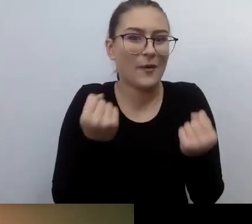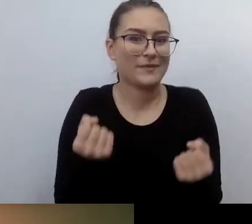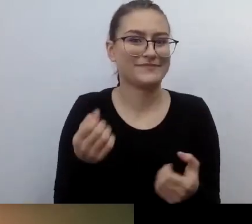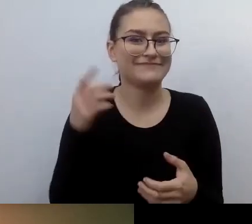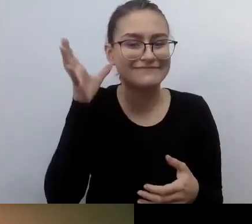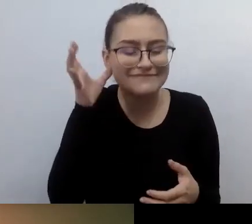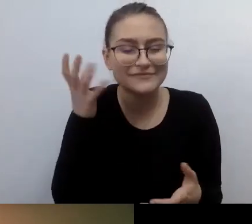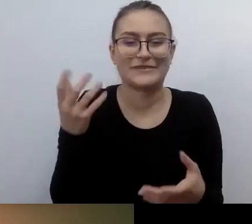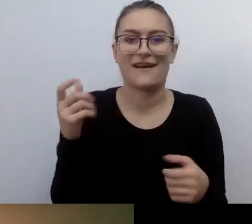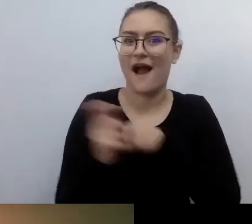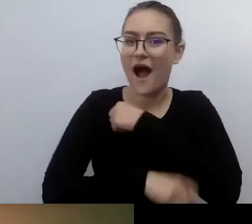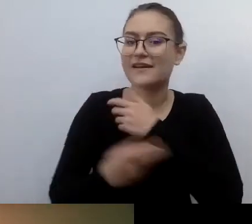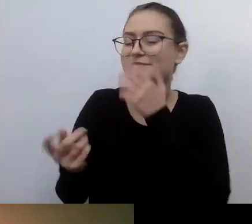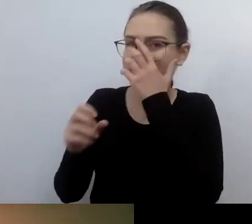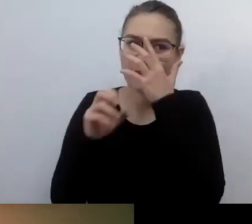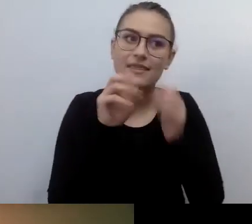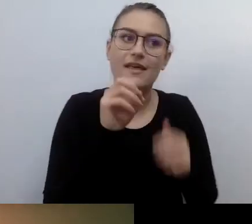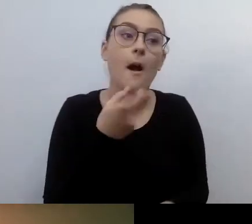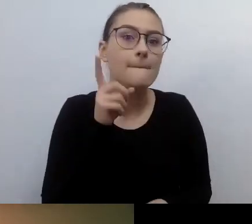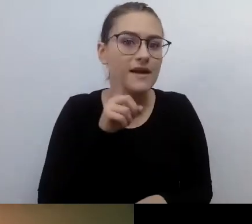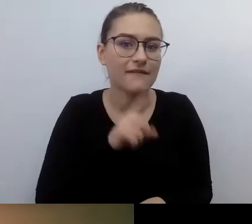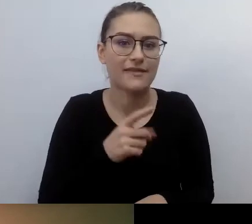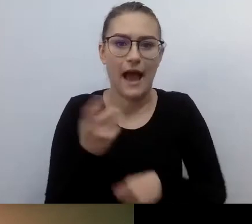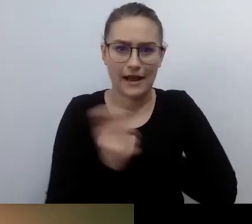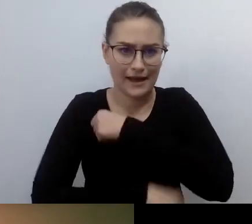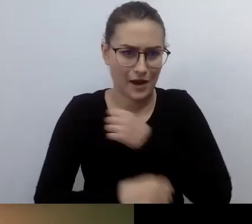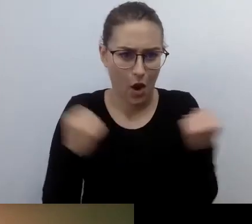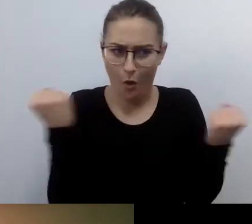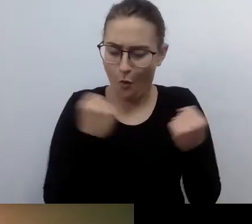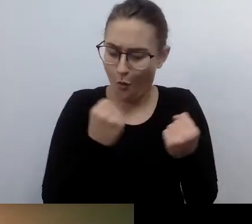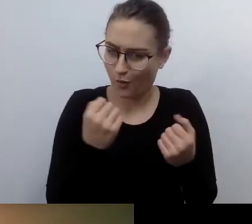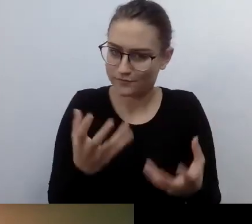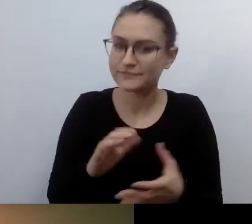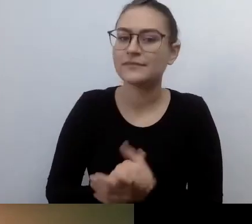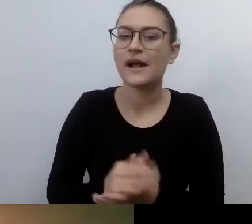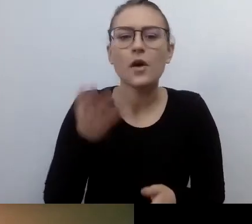Ale słucham cię. MAŁGORZATA: Nie, oddam ci mikrofon, bo później pójdziemy w inną stronę.